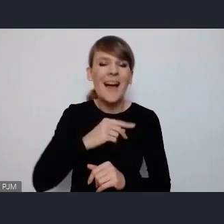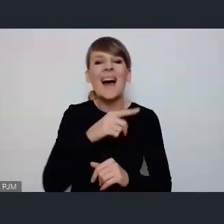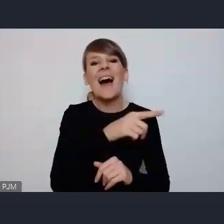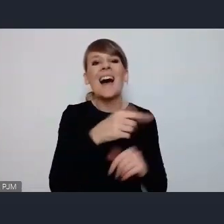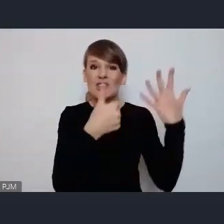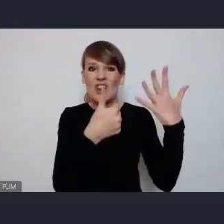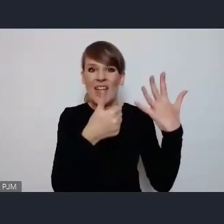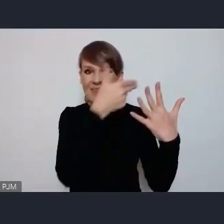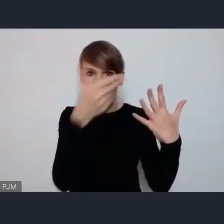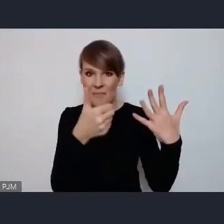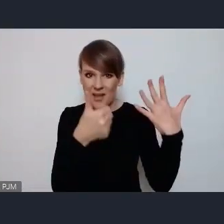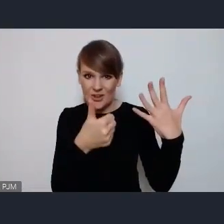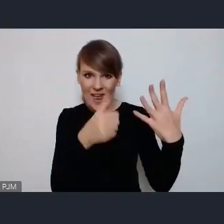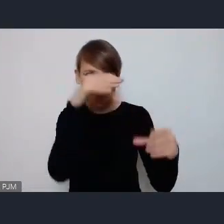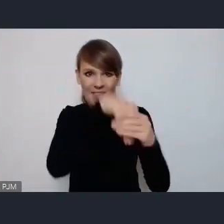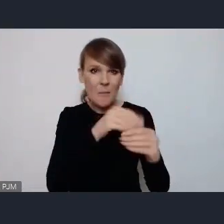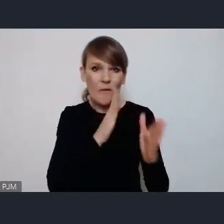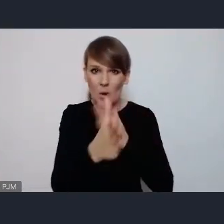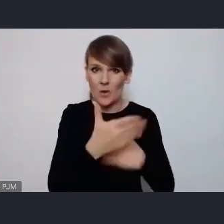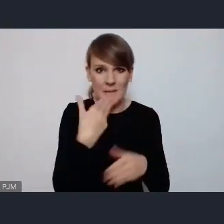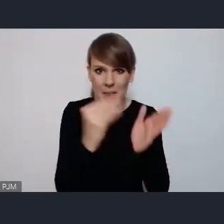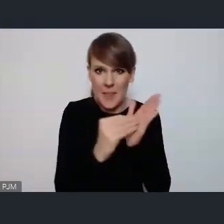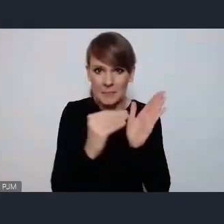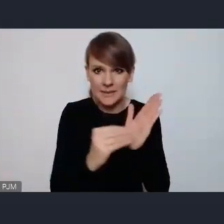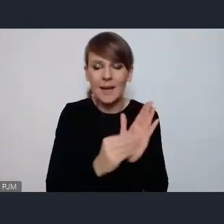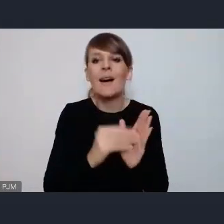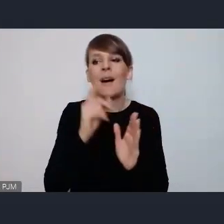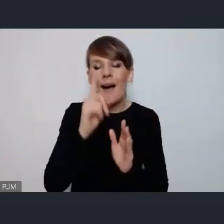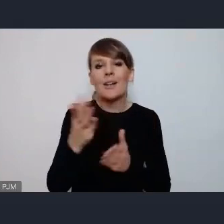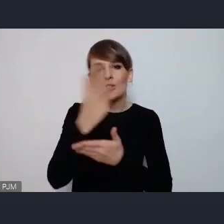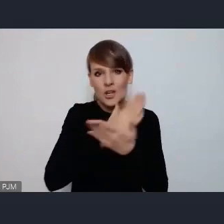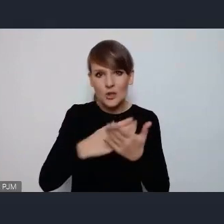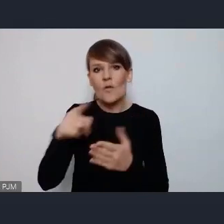wprost wymieniony oczywiście częściowo no chodzi w zakres tematu zielone miasta w oczywisty sposób,